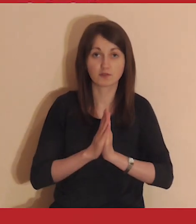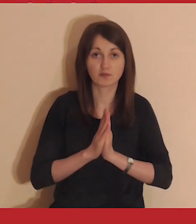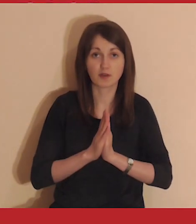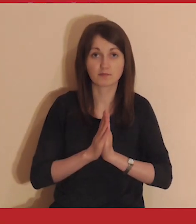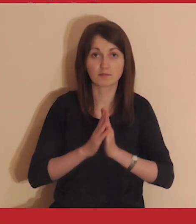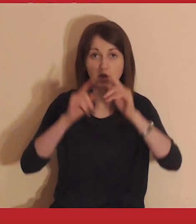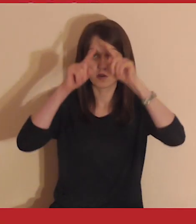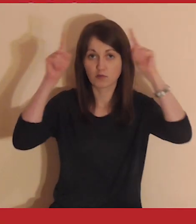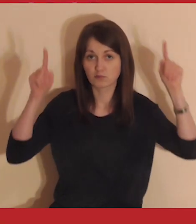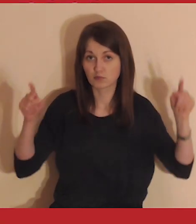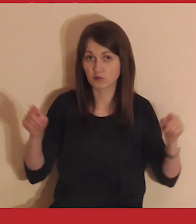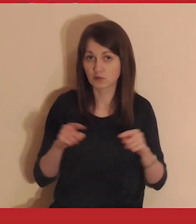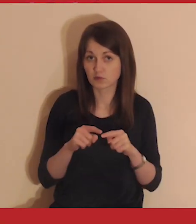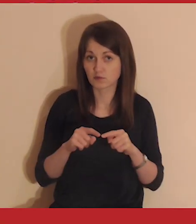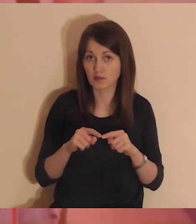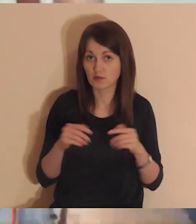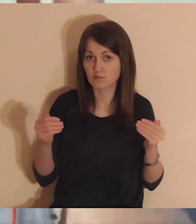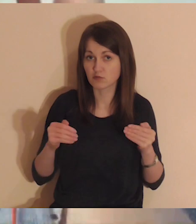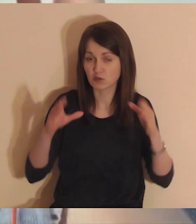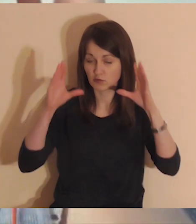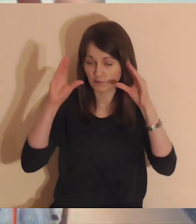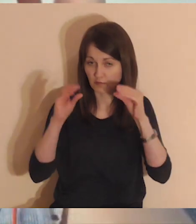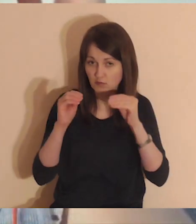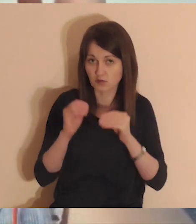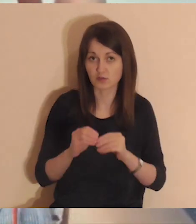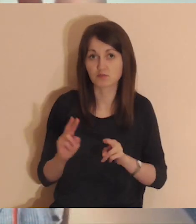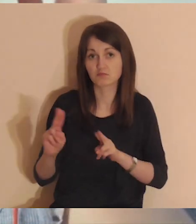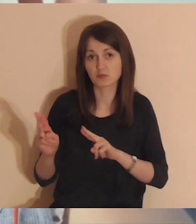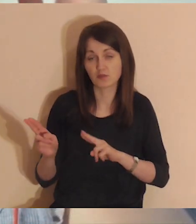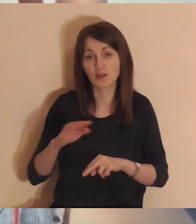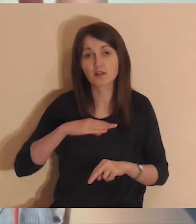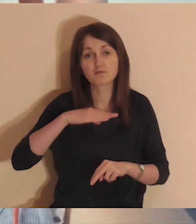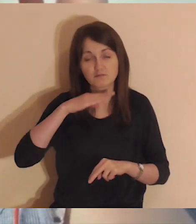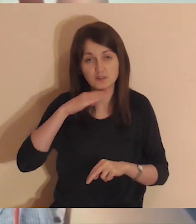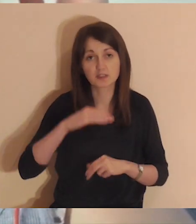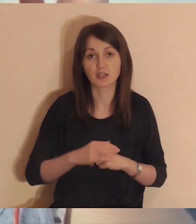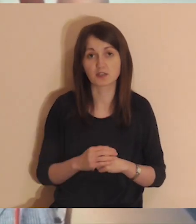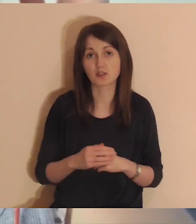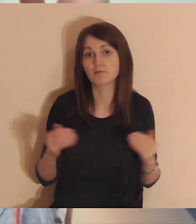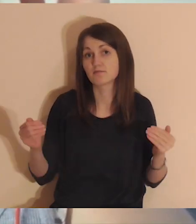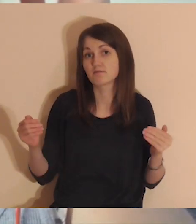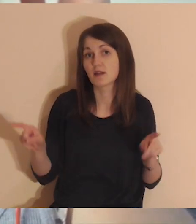Przed medytacją możesz wyłączyć monitor. Do modlitwy wystarczy sam dźwięk.